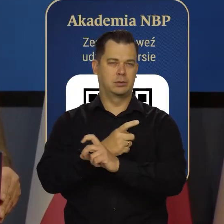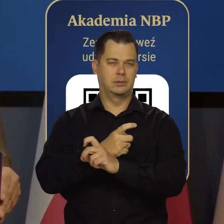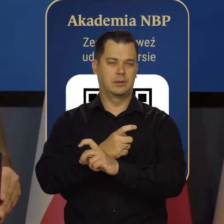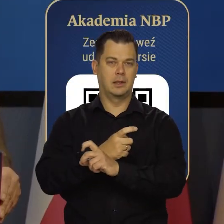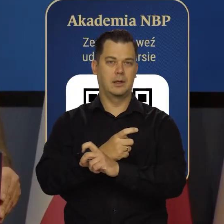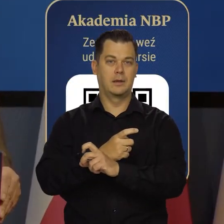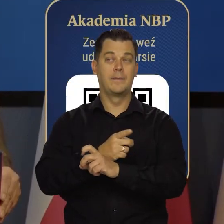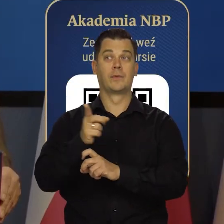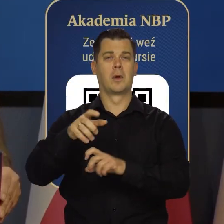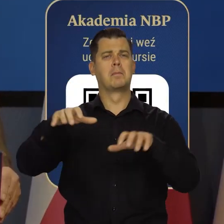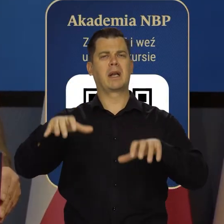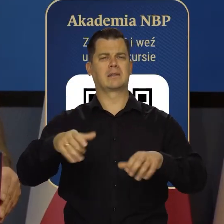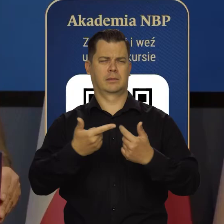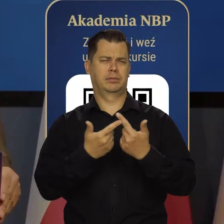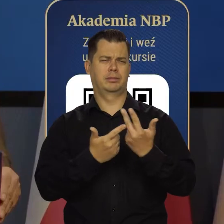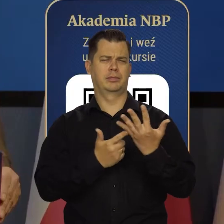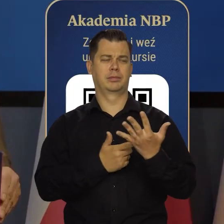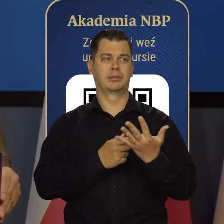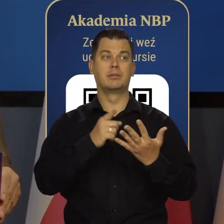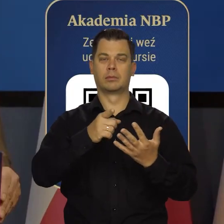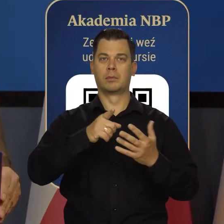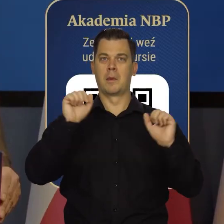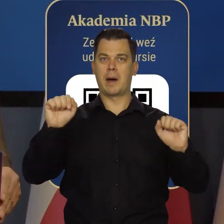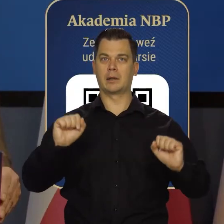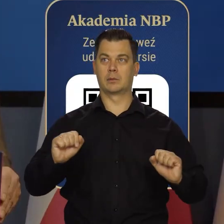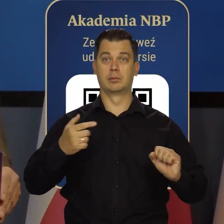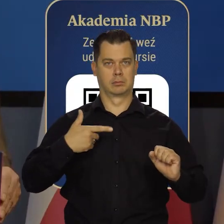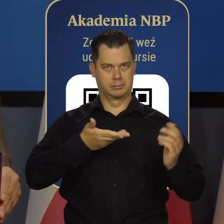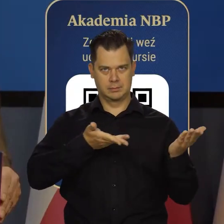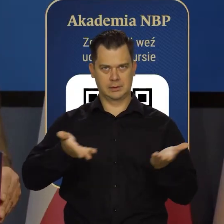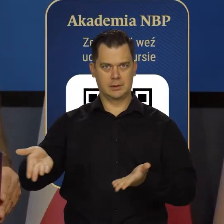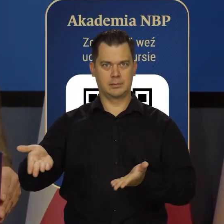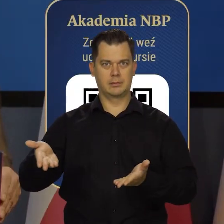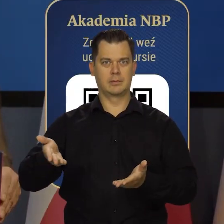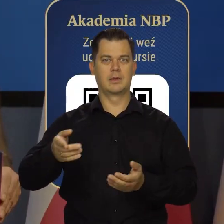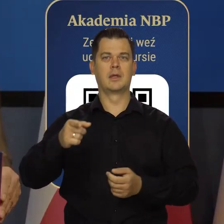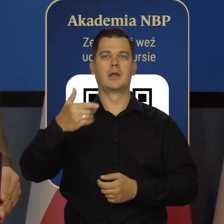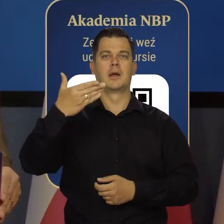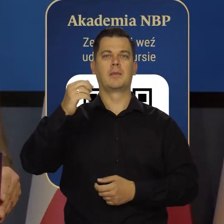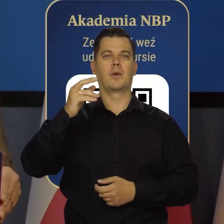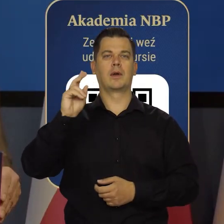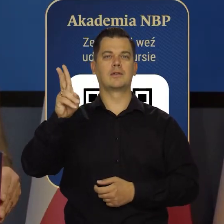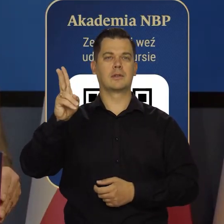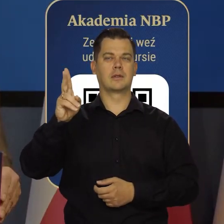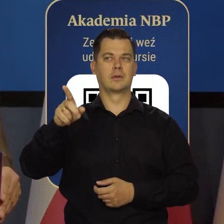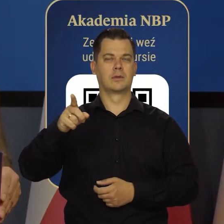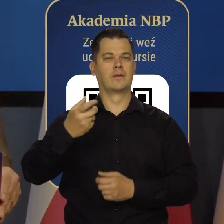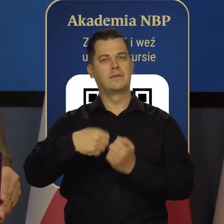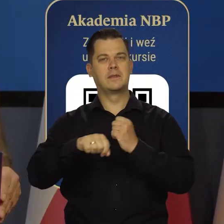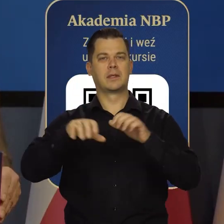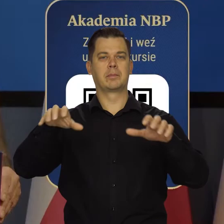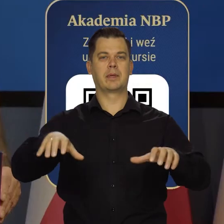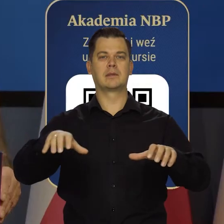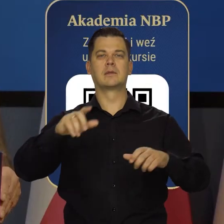członek Rady Prezesów Europejskiego Banku Centralnego Nikoła i prezes Sergiej Nikołajew, wiceprezes Narodowego Banku Ukrainy